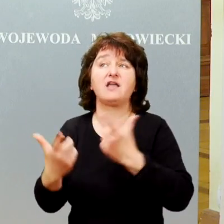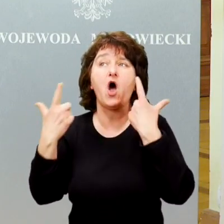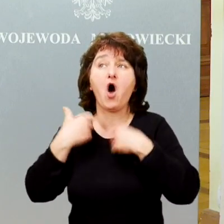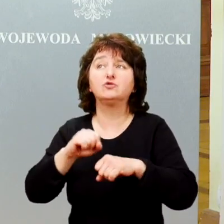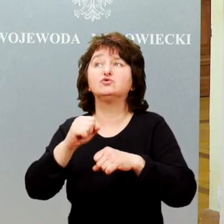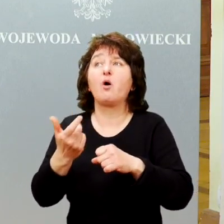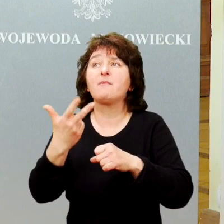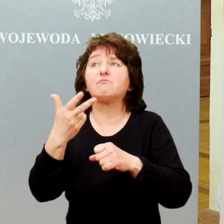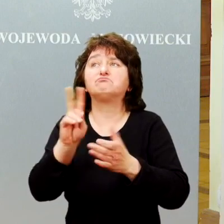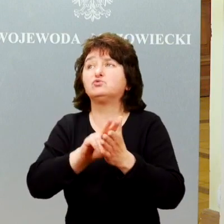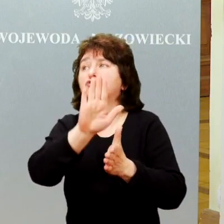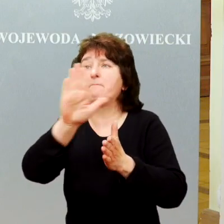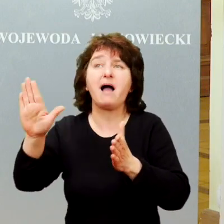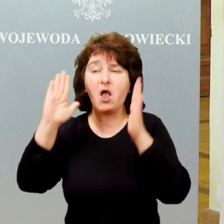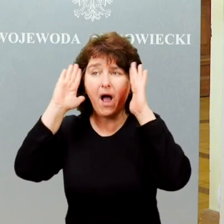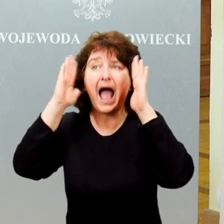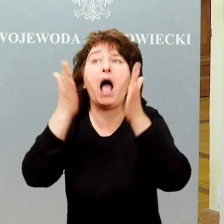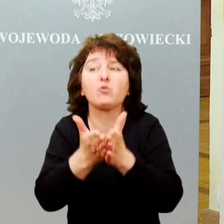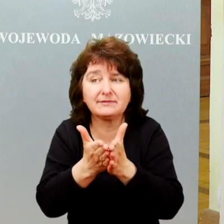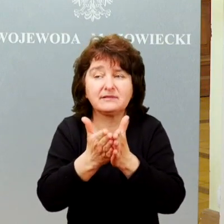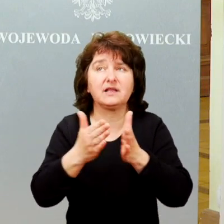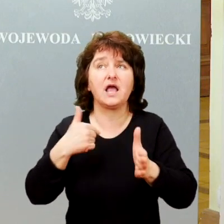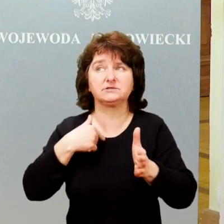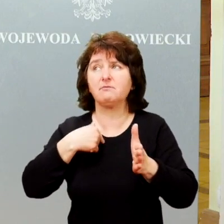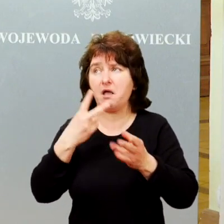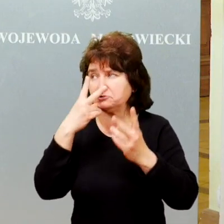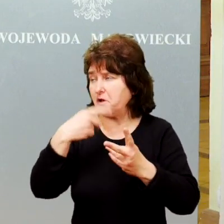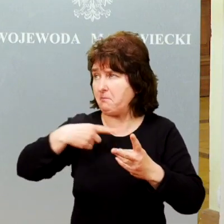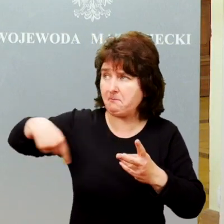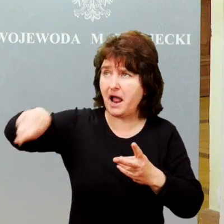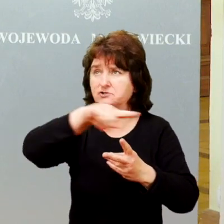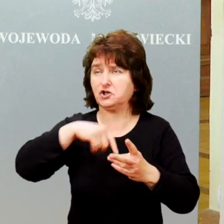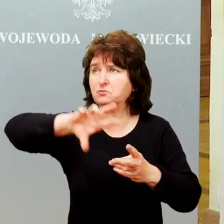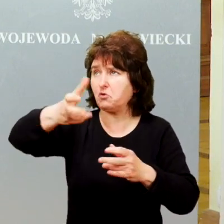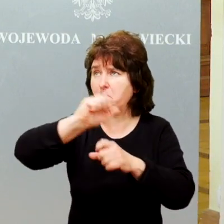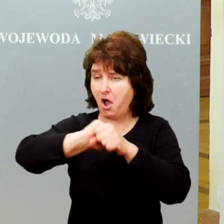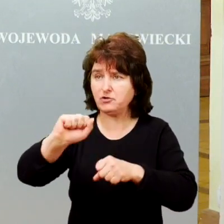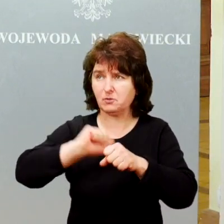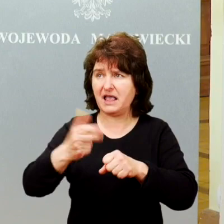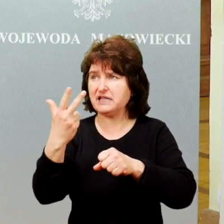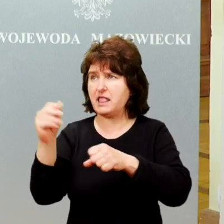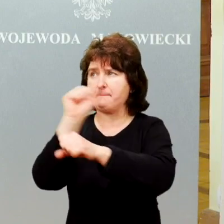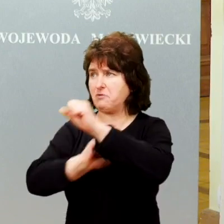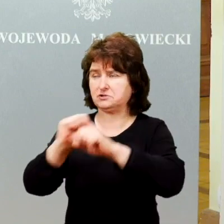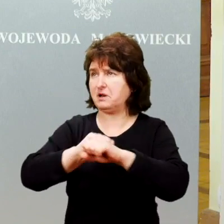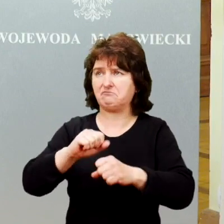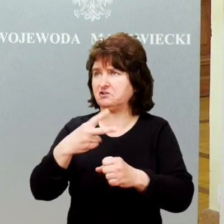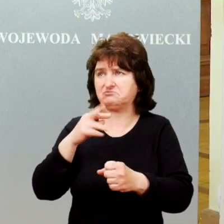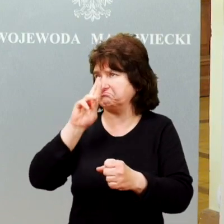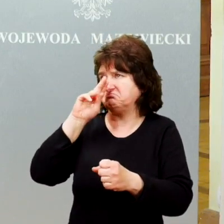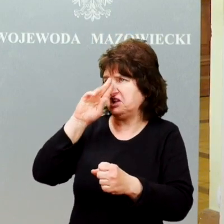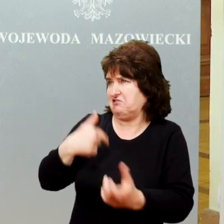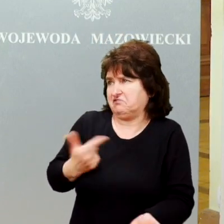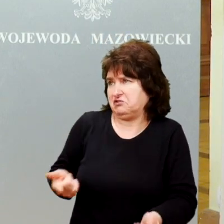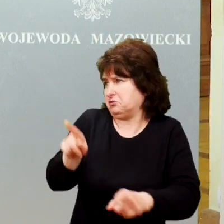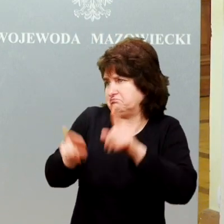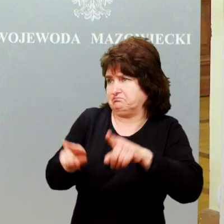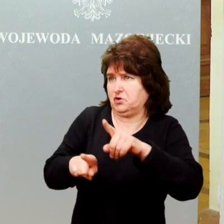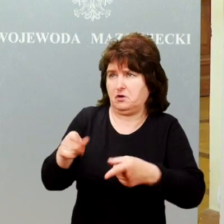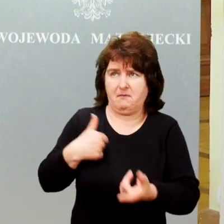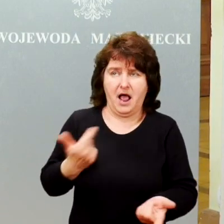W którymś momencie stwierdziliśmy, że wokół nas jest grupa osób, których niepełnosprawność jest bardzo mocno zakamuflowana, nie jest zupełnie widoczna dla większości osób.